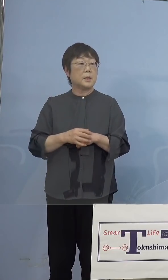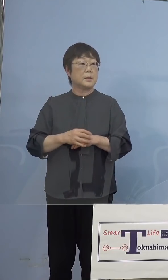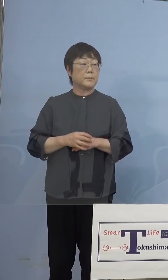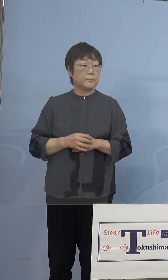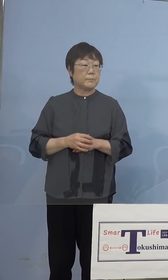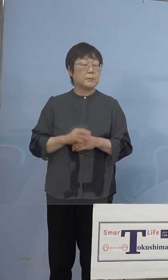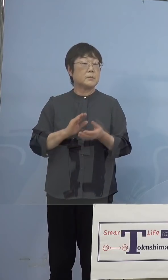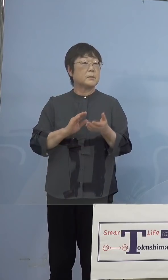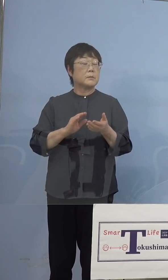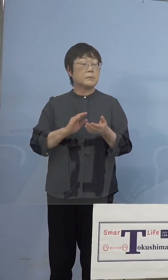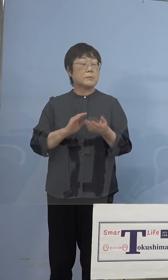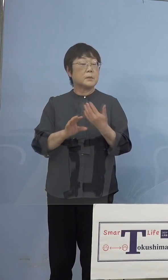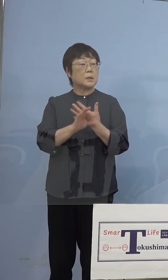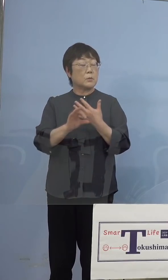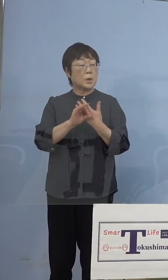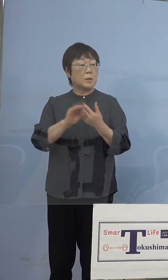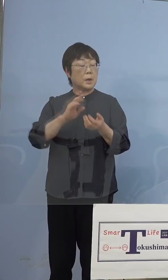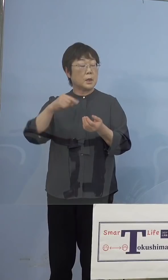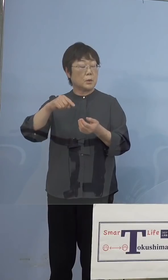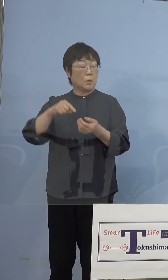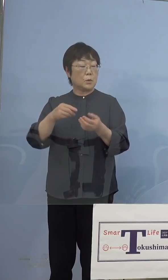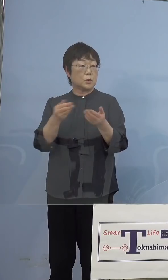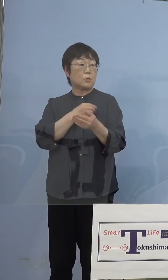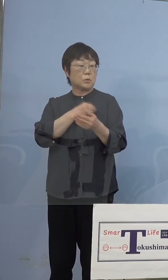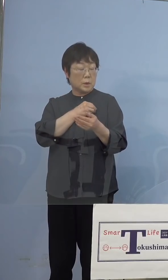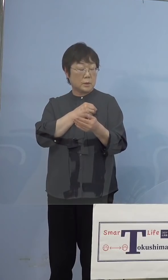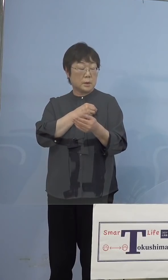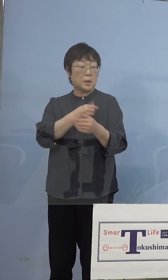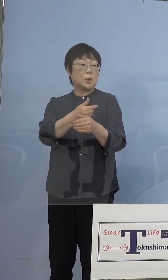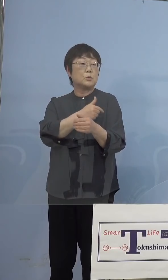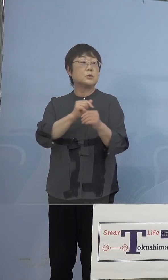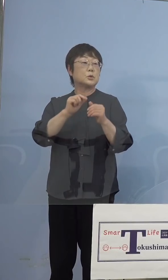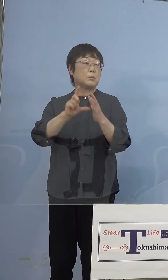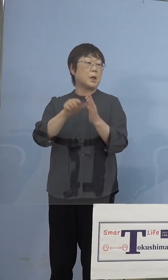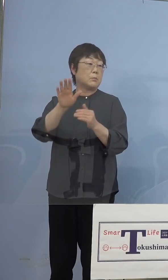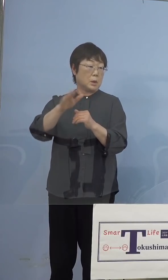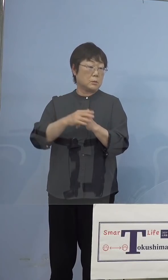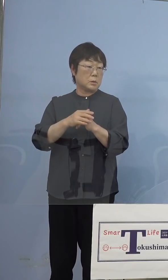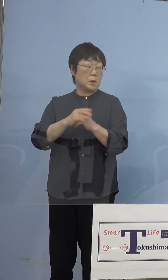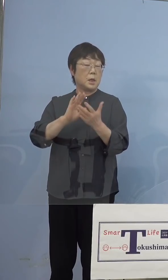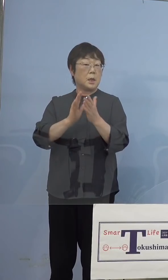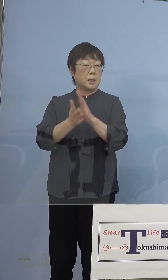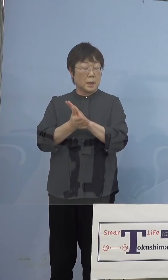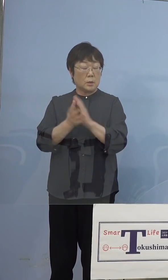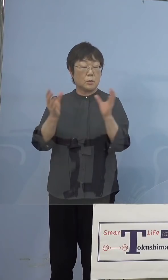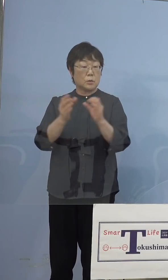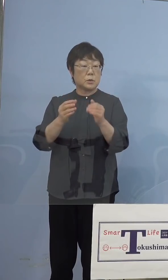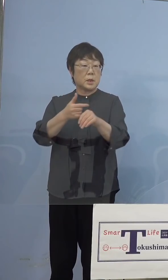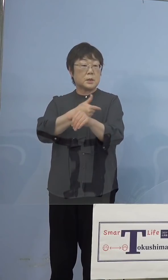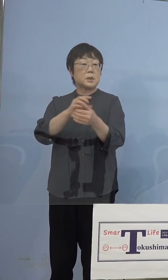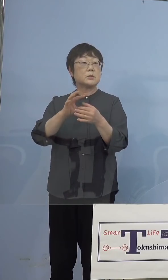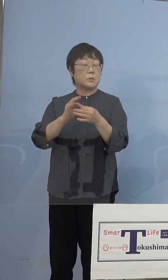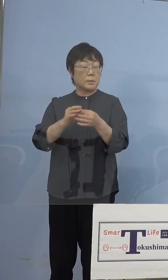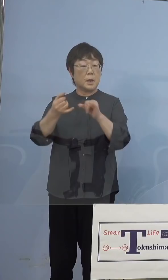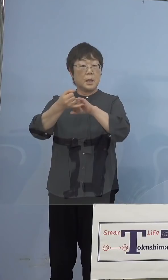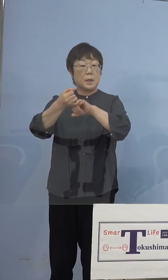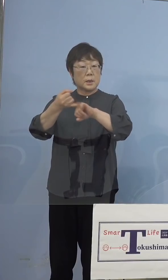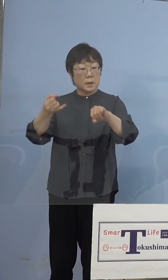ちょっと方針を打ち出しているところも あるのですが 徳島県の集団接種において キャンセル分のワクチンについては